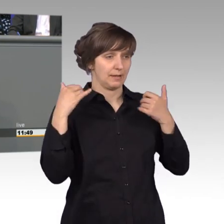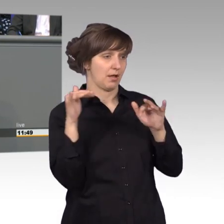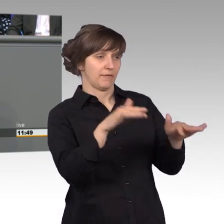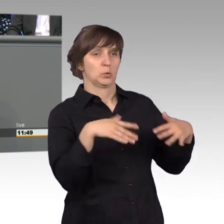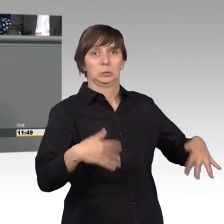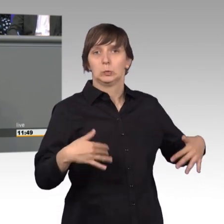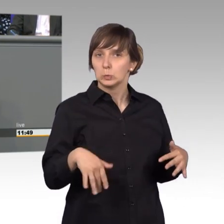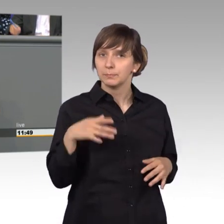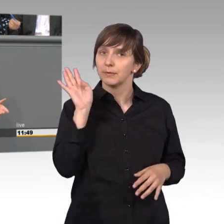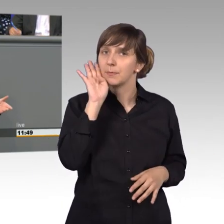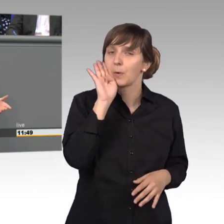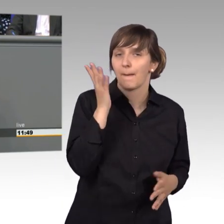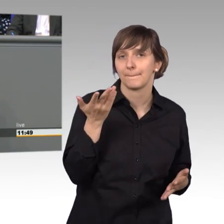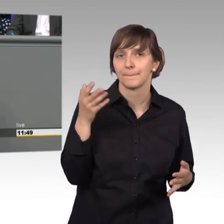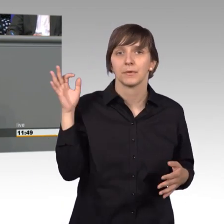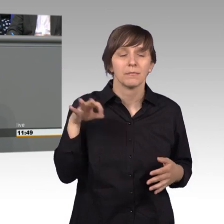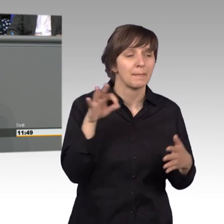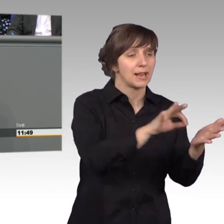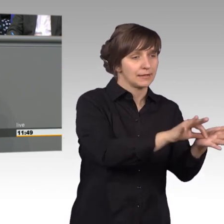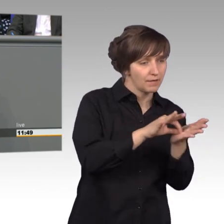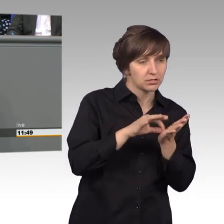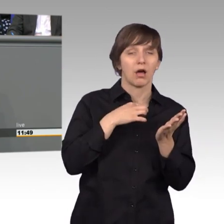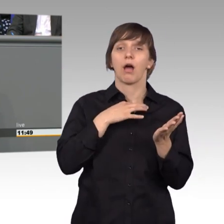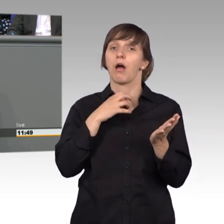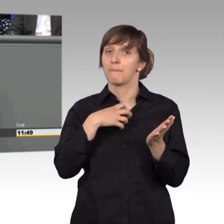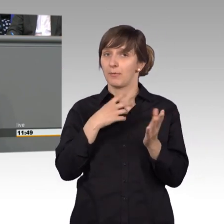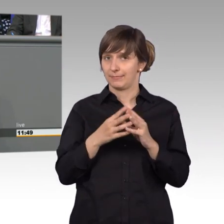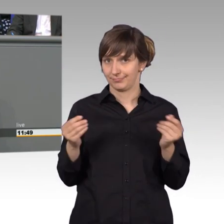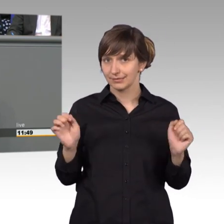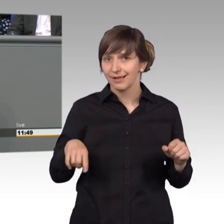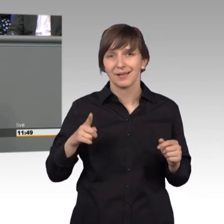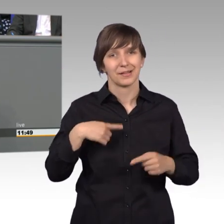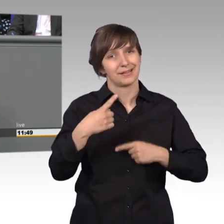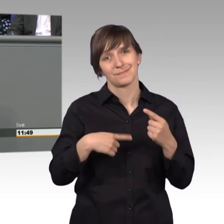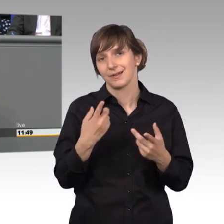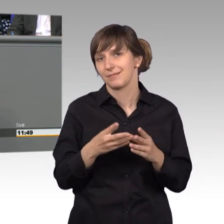Manchmal können wir durch Hinweise ein Problem lösen, aber das gelingt leider nicht immer.